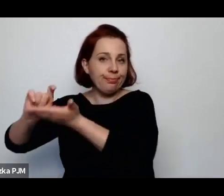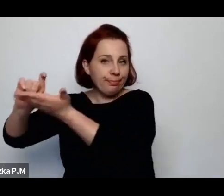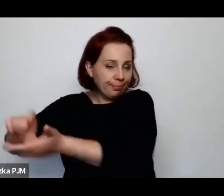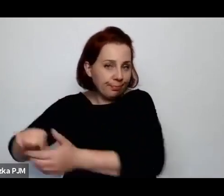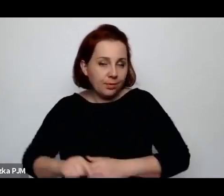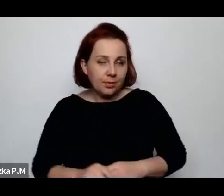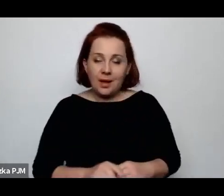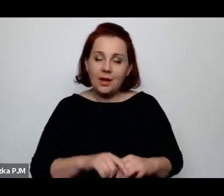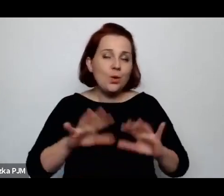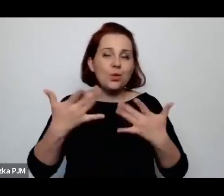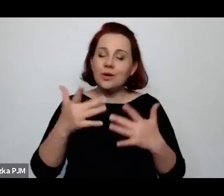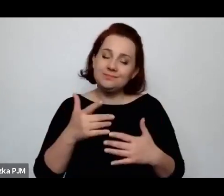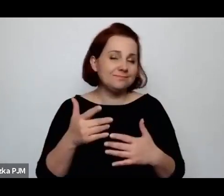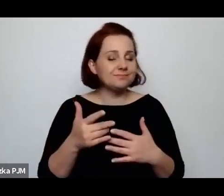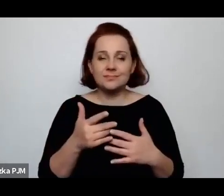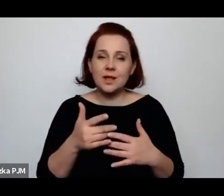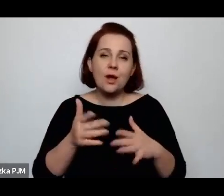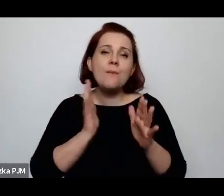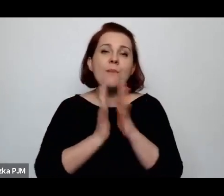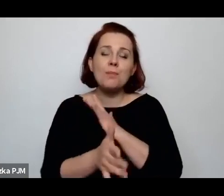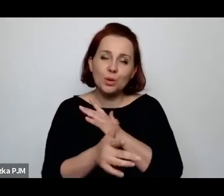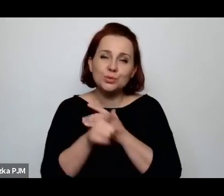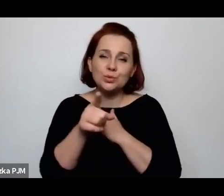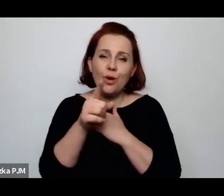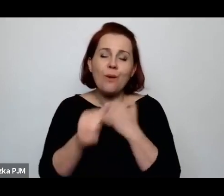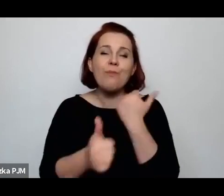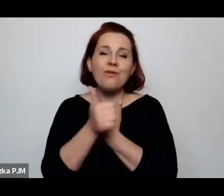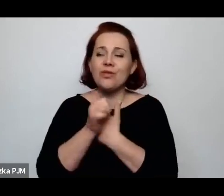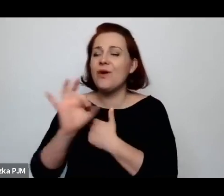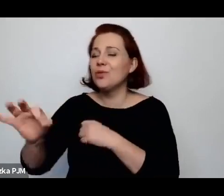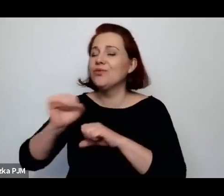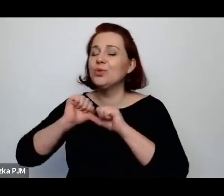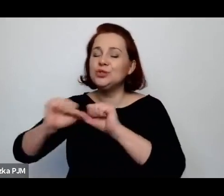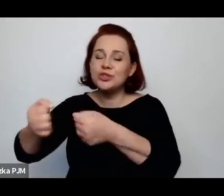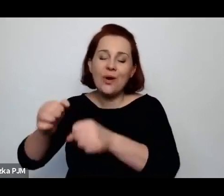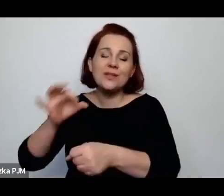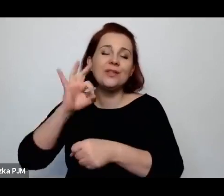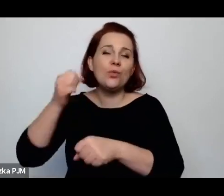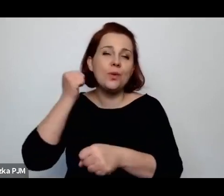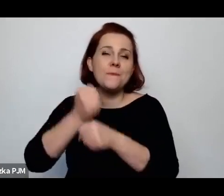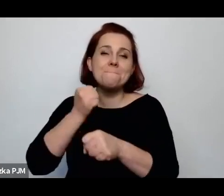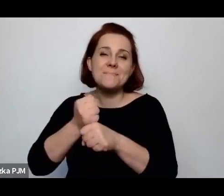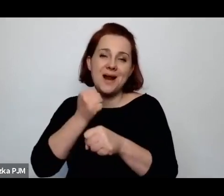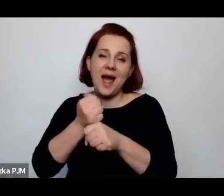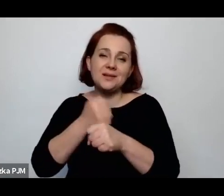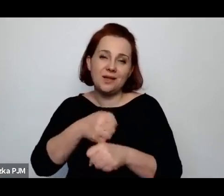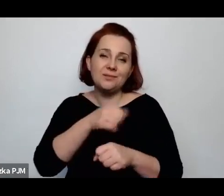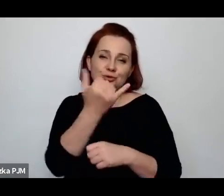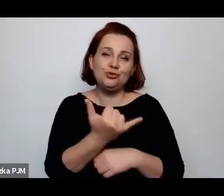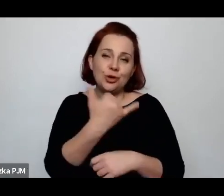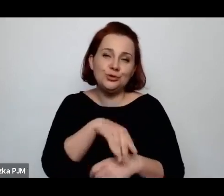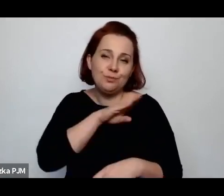no ale los kobiet, tych wiejskich kobiet.